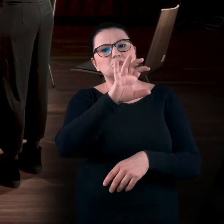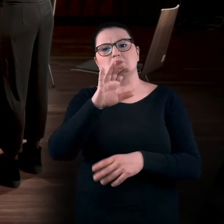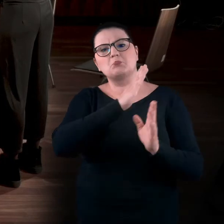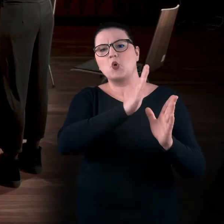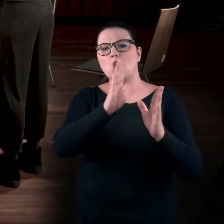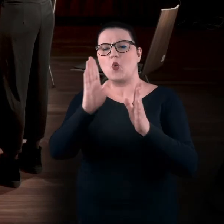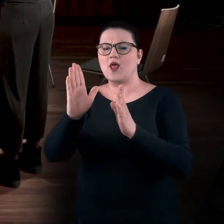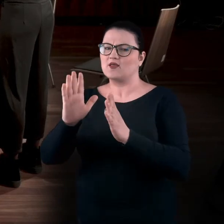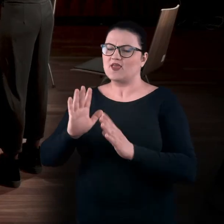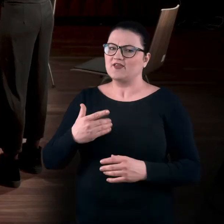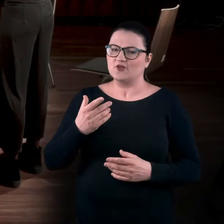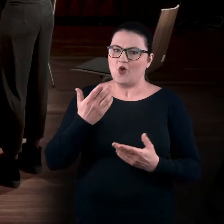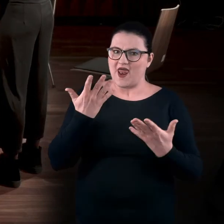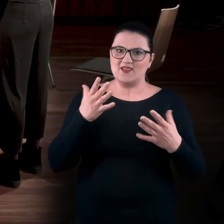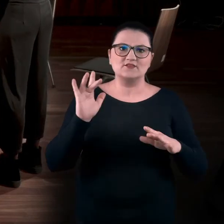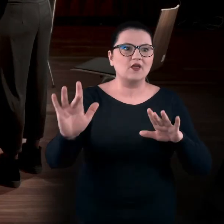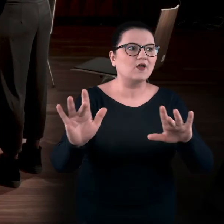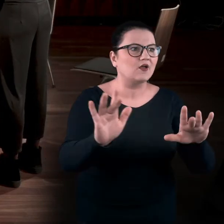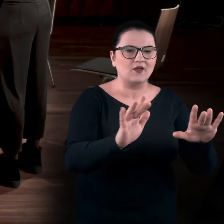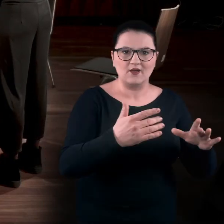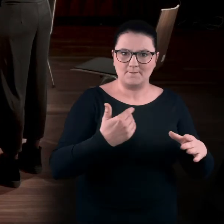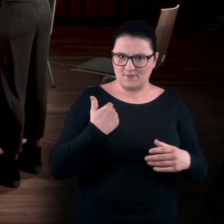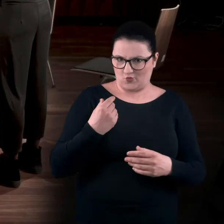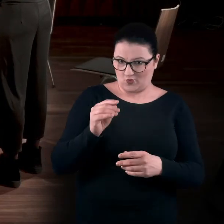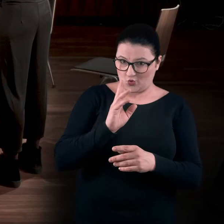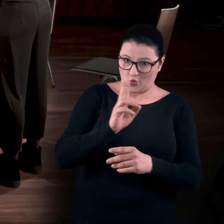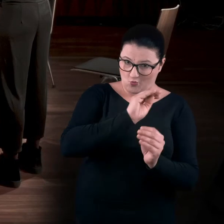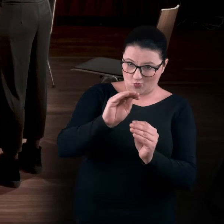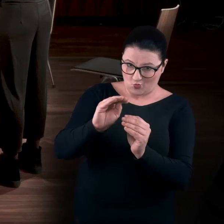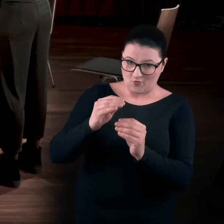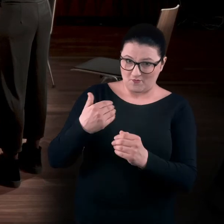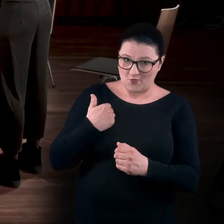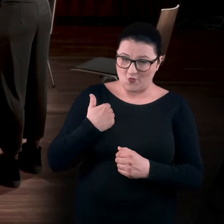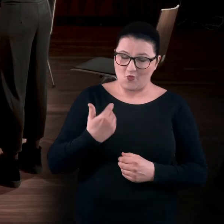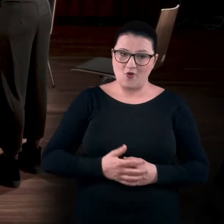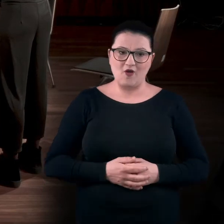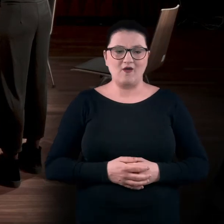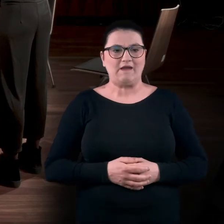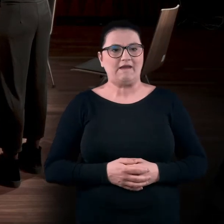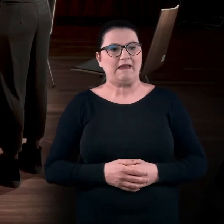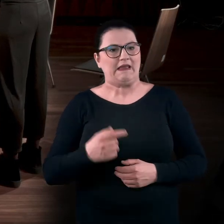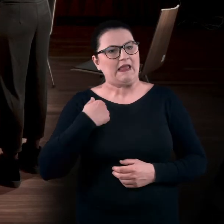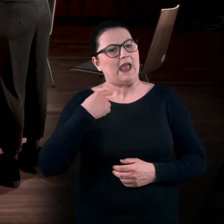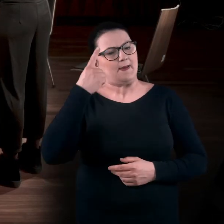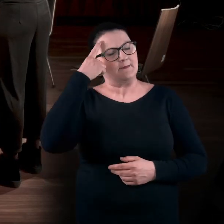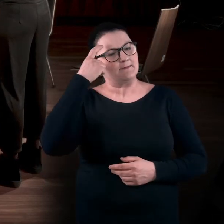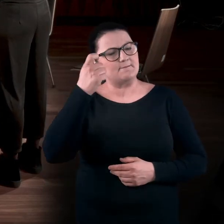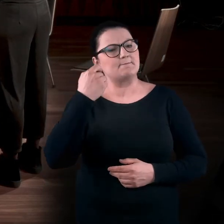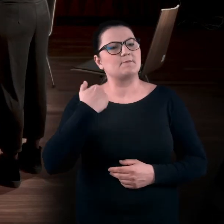Tylko że te łapy - te ręce - były proszone, żeby je wyciągnąć. Przypominam sobie jedną wystawę,